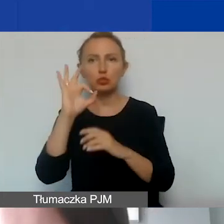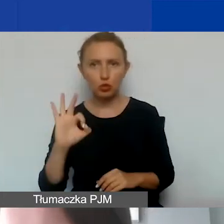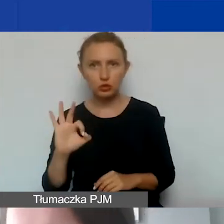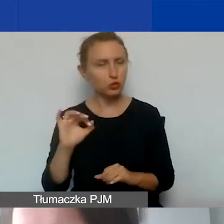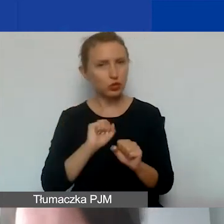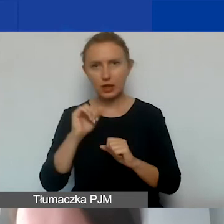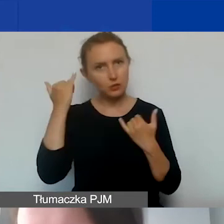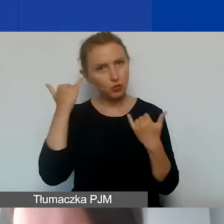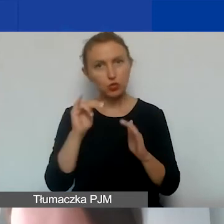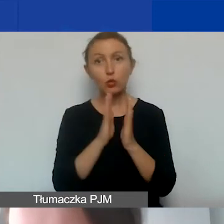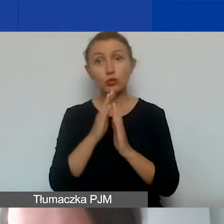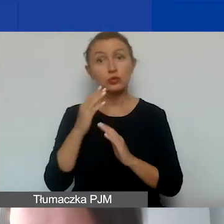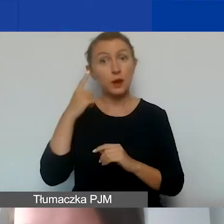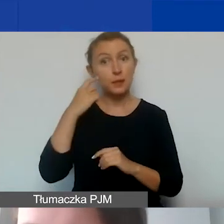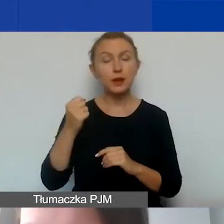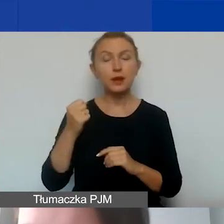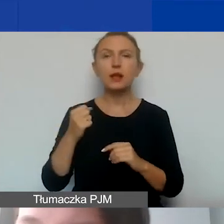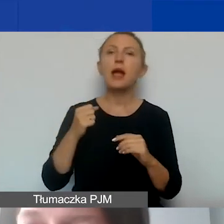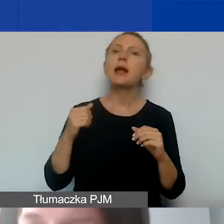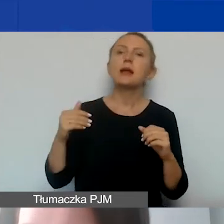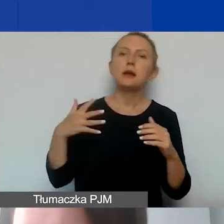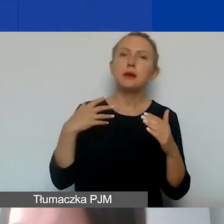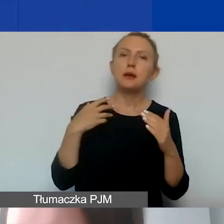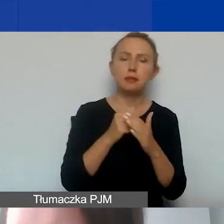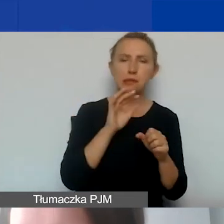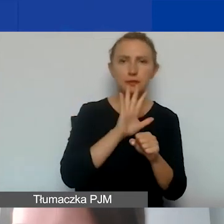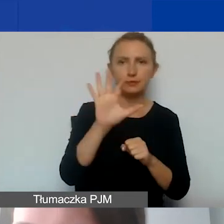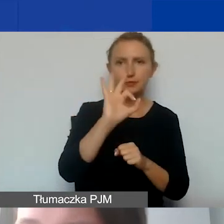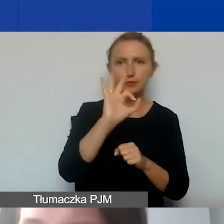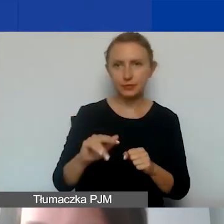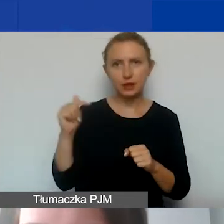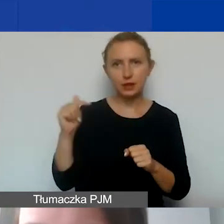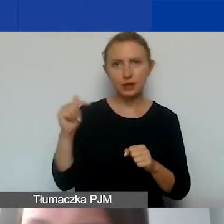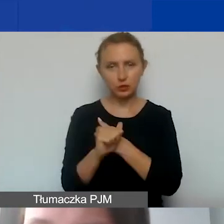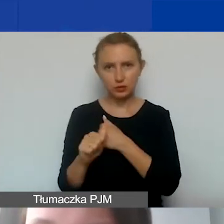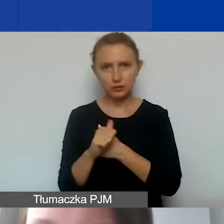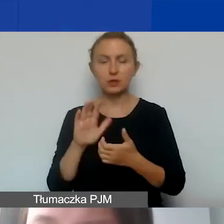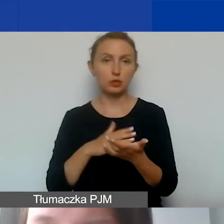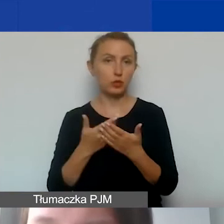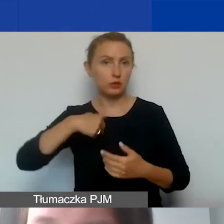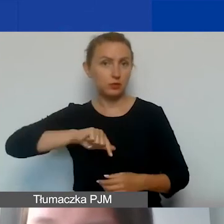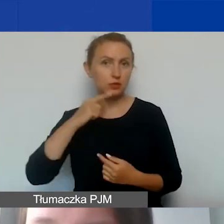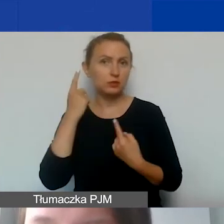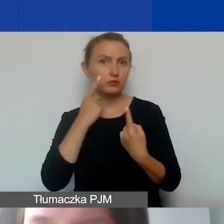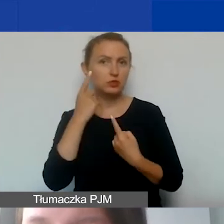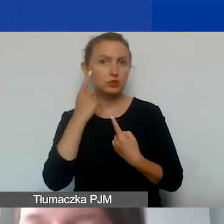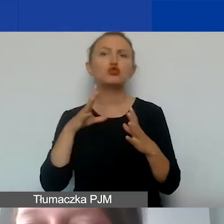Proszę pamiętać, że maksymalna stawka to 15%. Ona musi być uzasadniona. Jeżeli stwierdzimy, że ryczałt wynosi 10%,